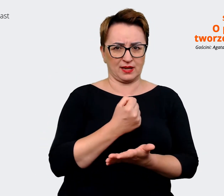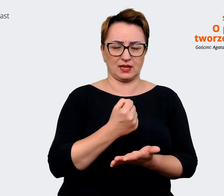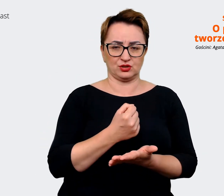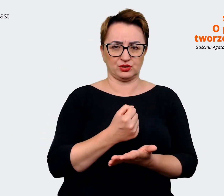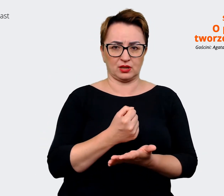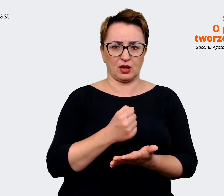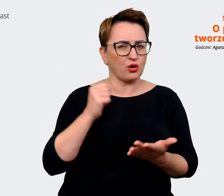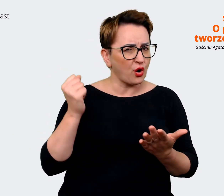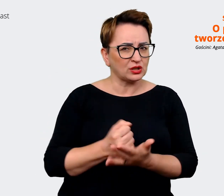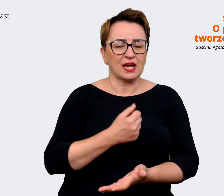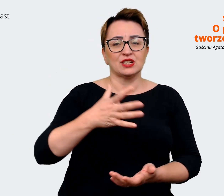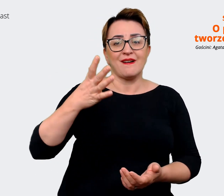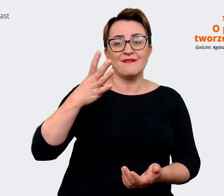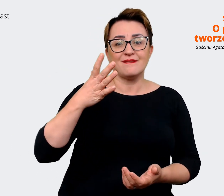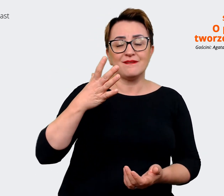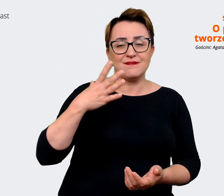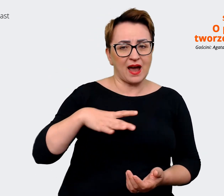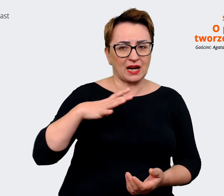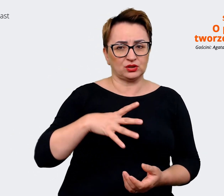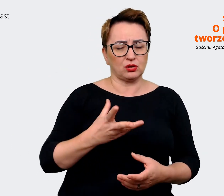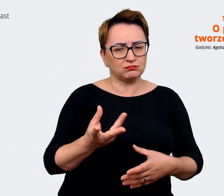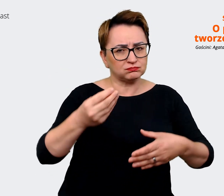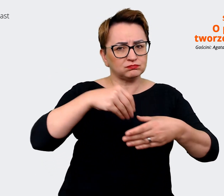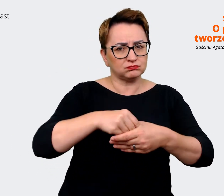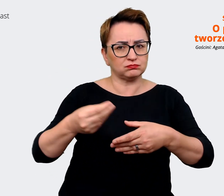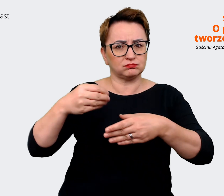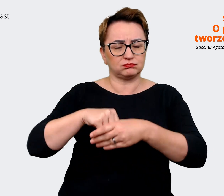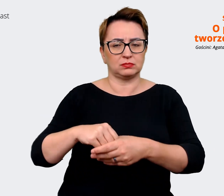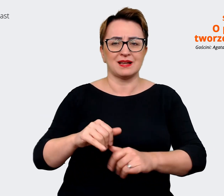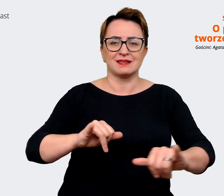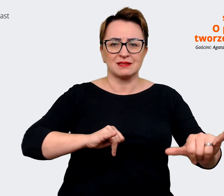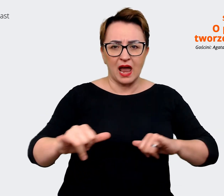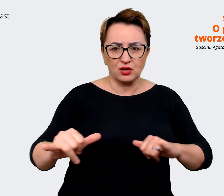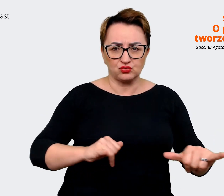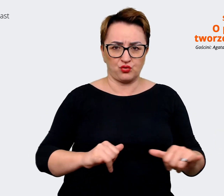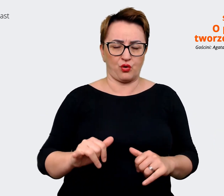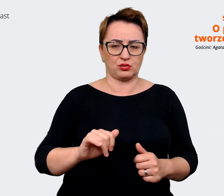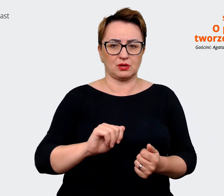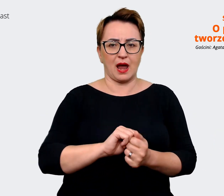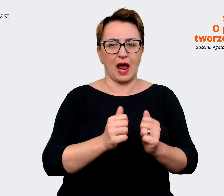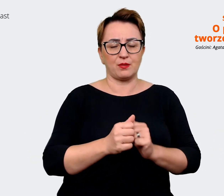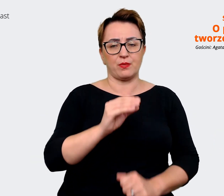trzeba zaangażować, czy zarząd, czy właśnie jakiś taki Executive Team, żeby z poziomu strategii